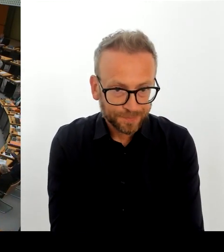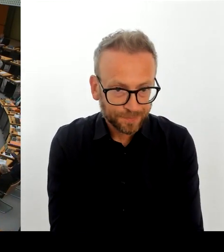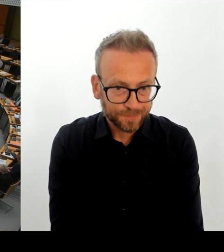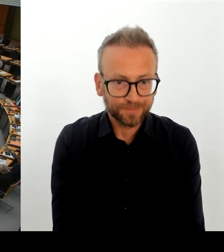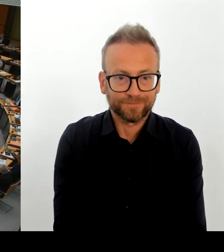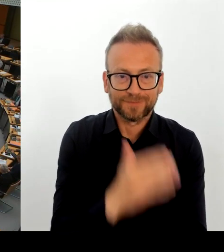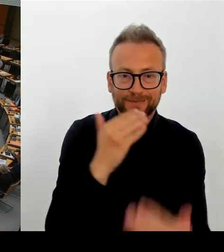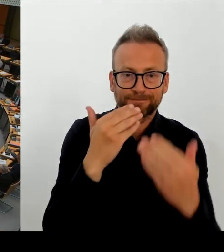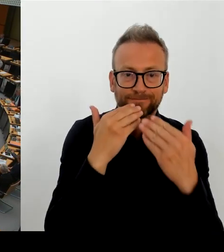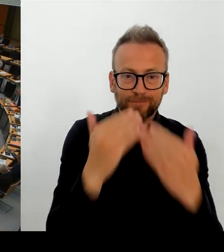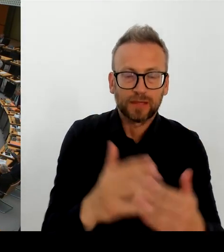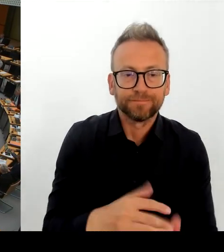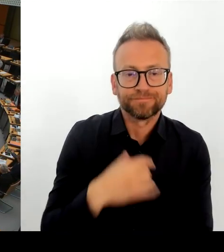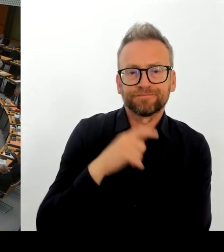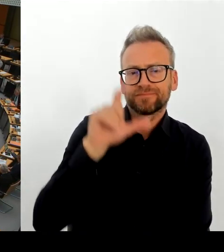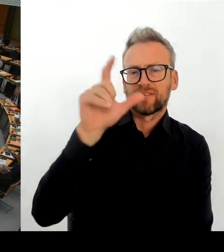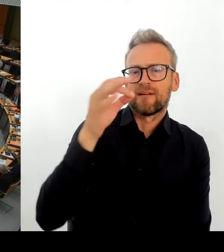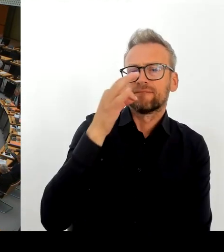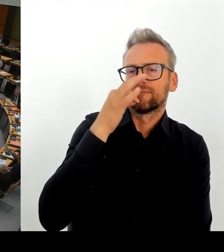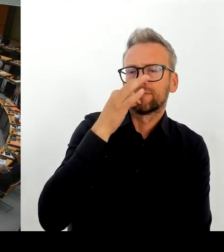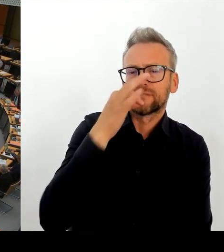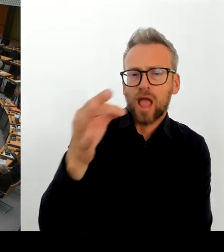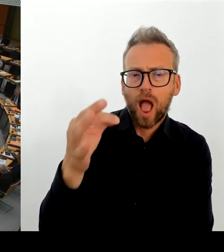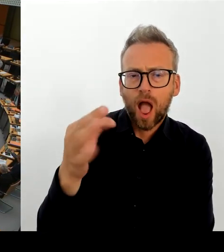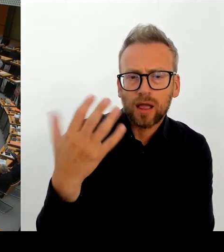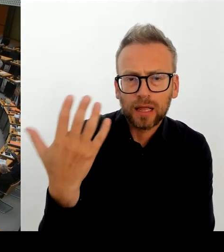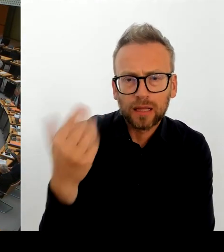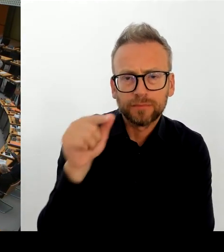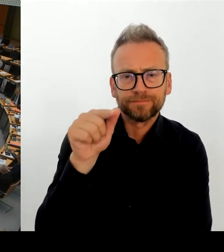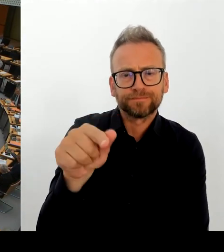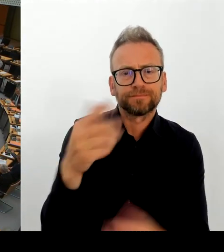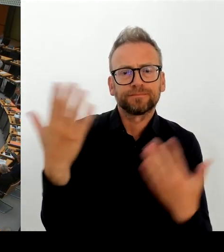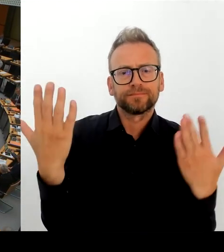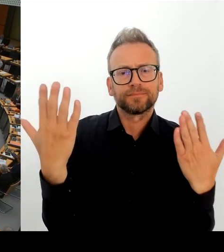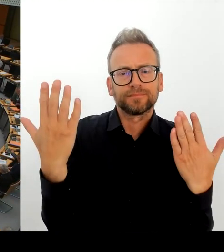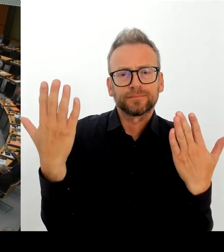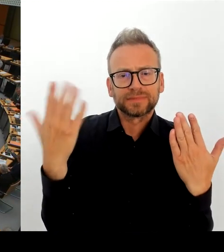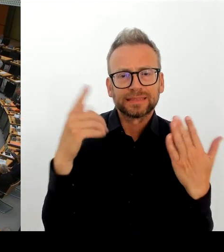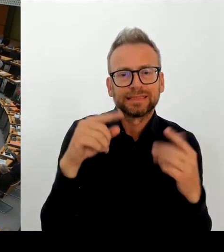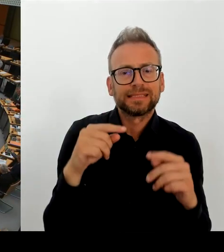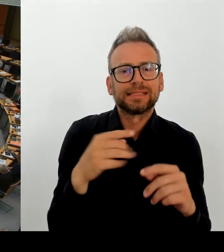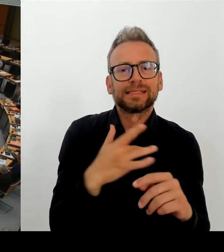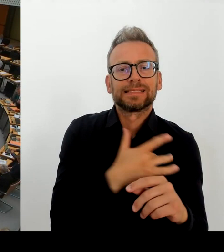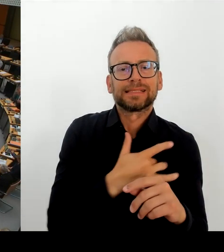die Berliner E-Akte? Und in welchem Umfang sind dabei persönliche oder personenbezogene Daten betroffen?